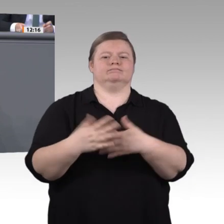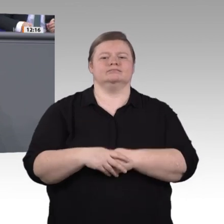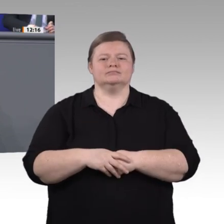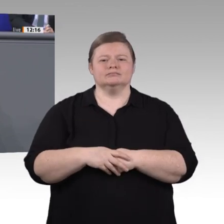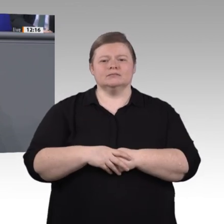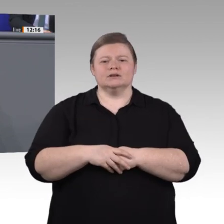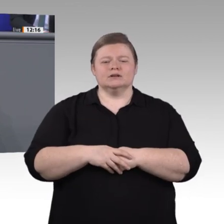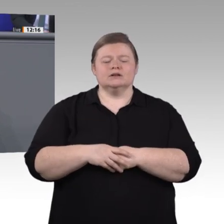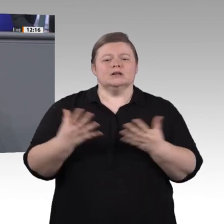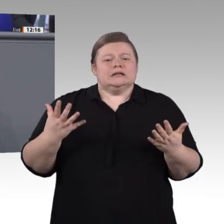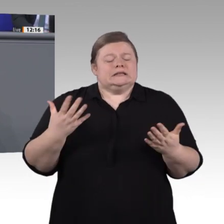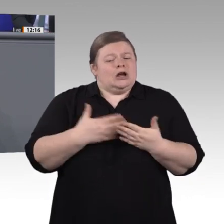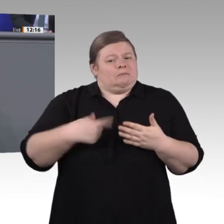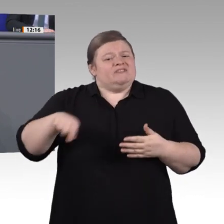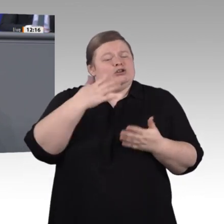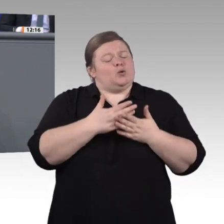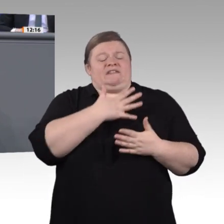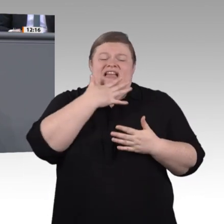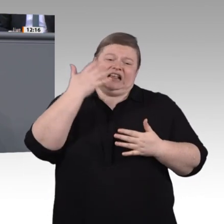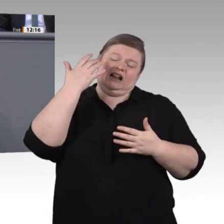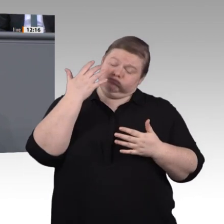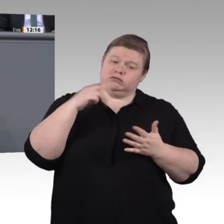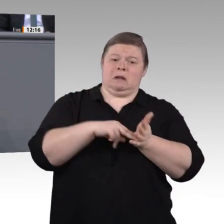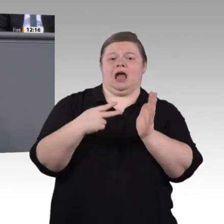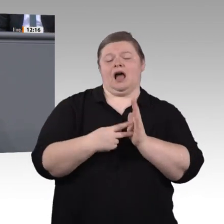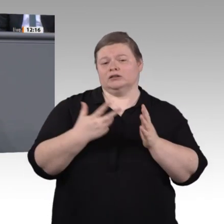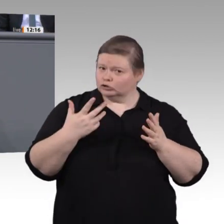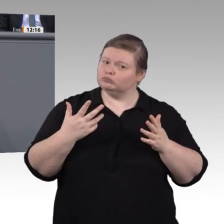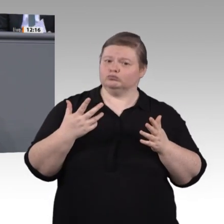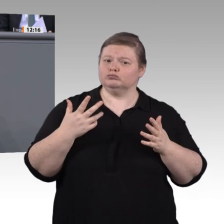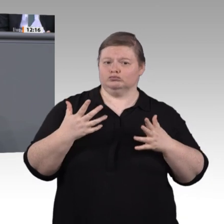vom Handwerk über die Industrie bis hin zu den Sozialberufen. Nichts weniger ist